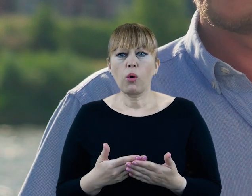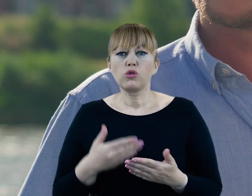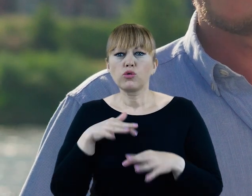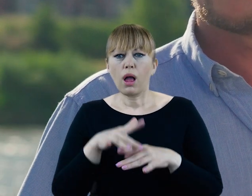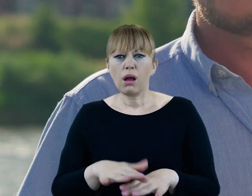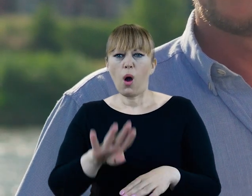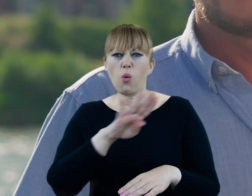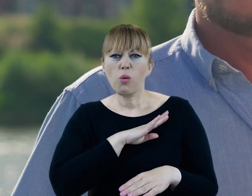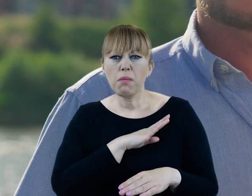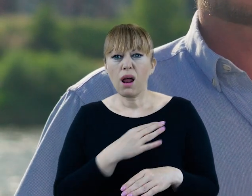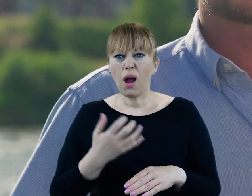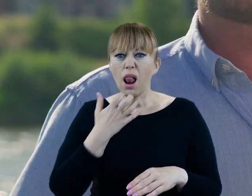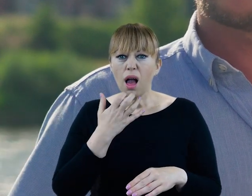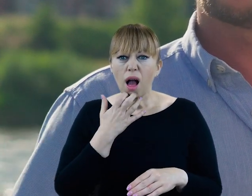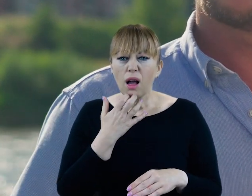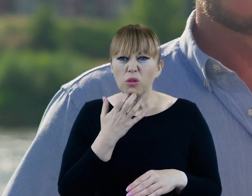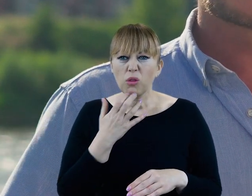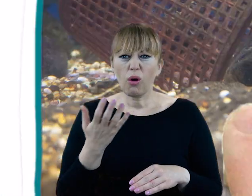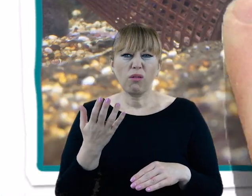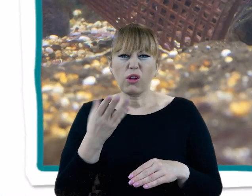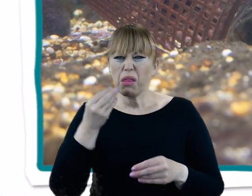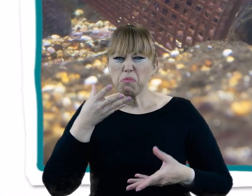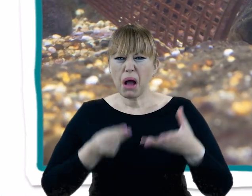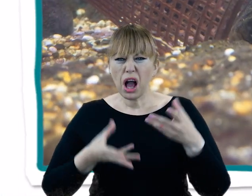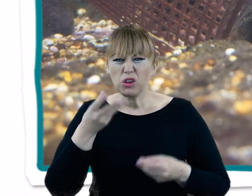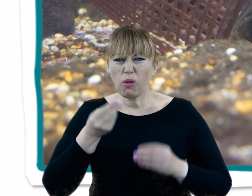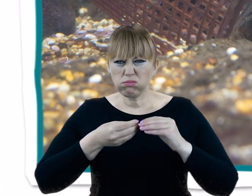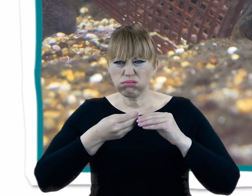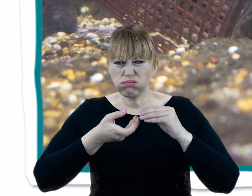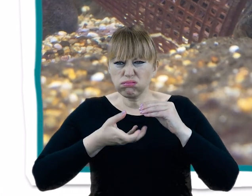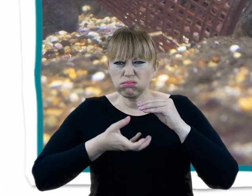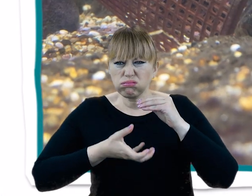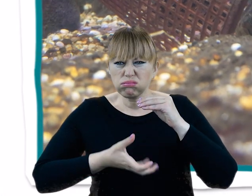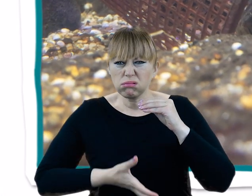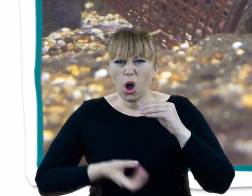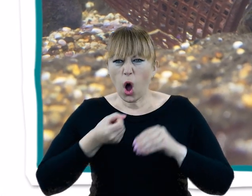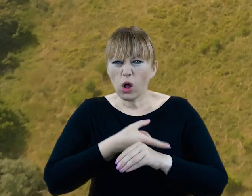W okresie letnim wygląda jak bagno z kilkumetrową warstwą toksycznych odpadów.